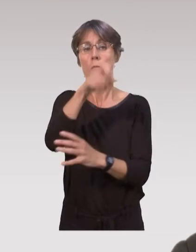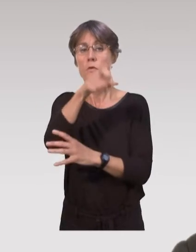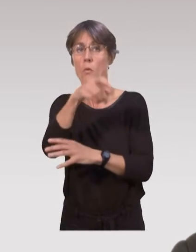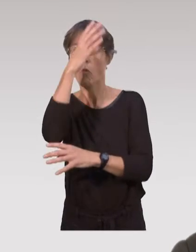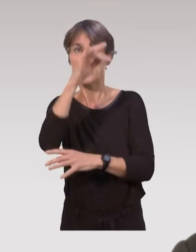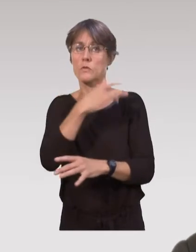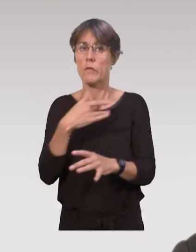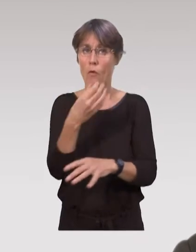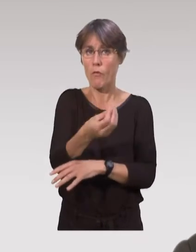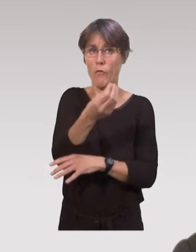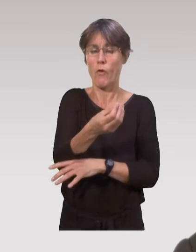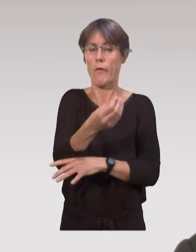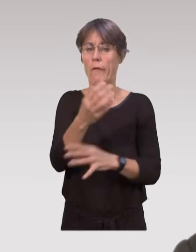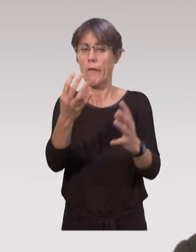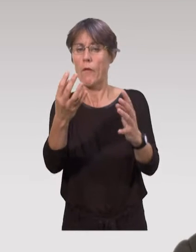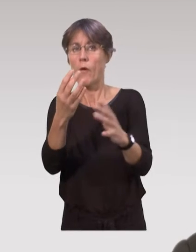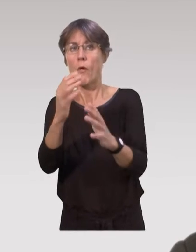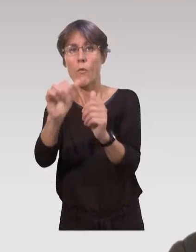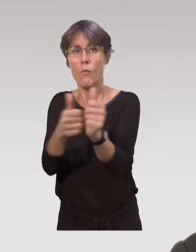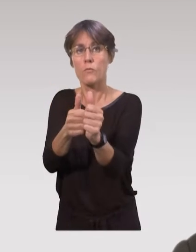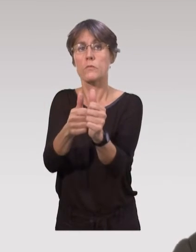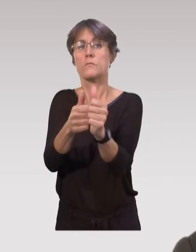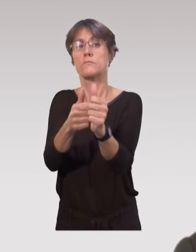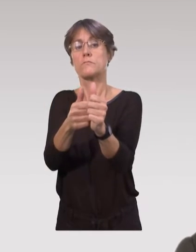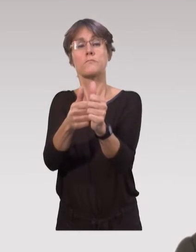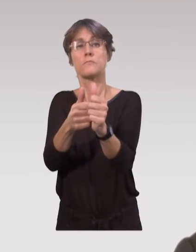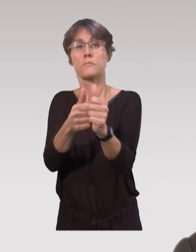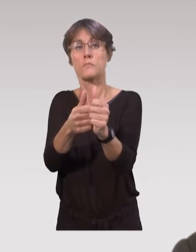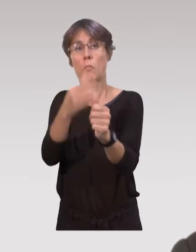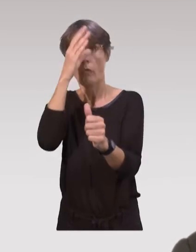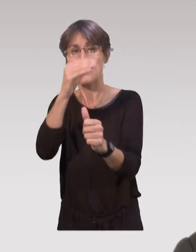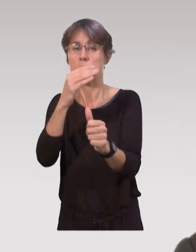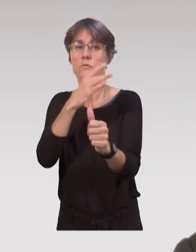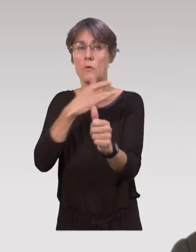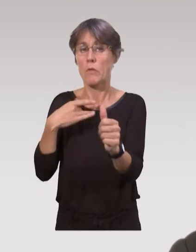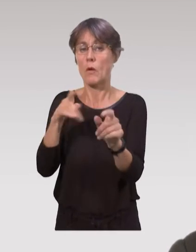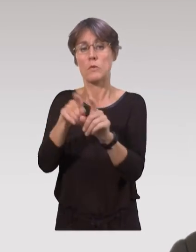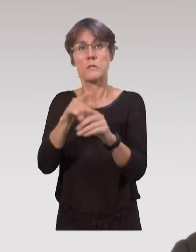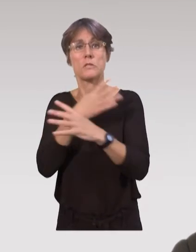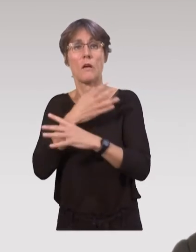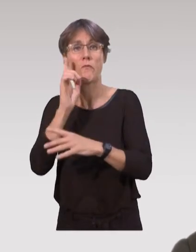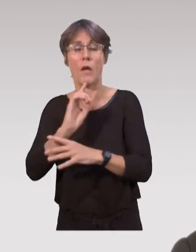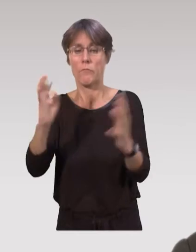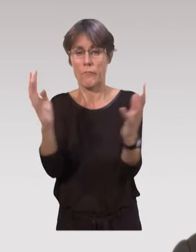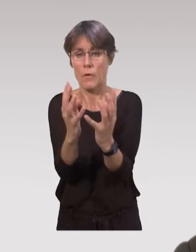Dans certaines maternités, les puéricultrices organisent des réunions de sortie, accompagnées d’auxiliaires de puéricultures et de sages-femmes,